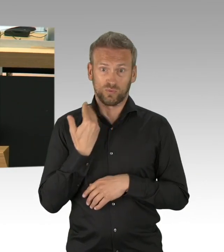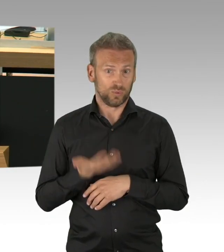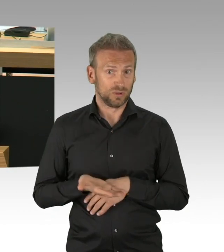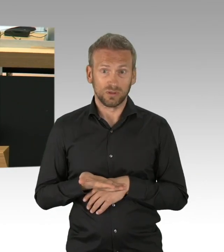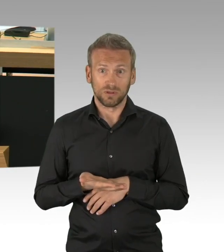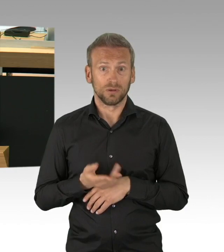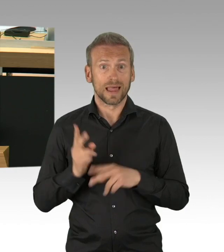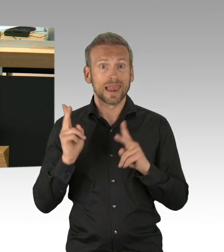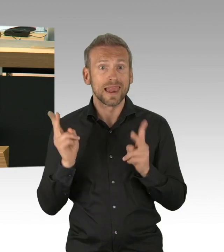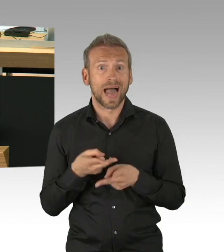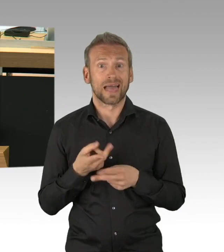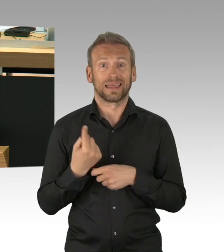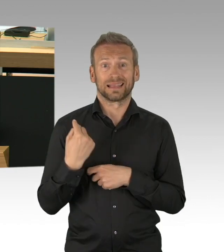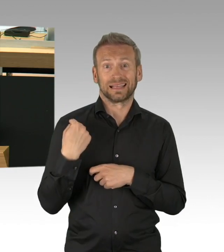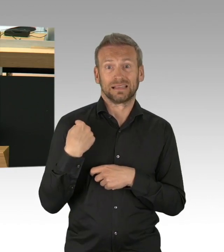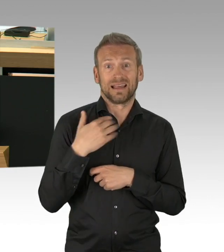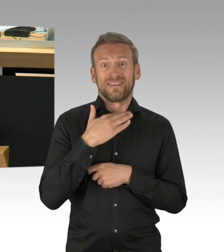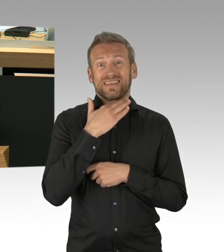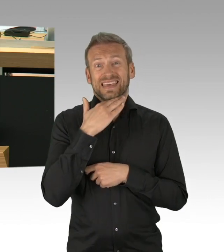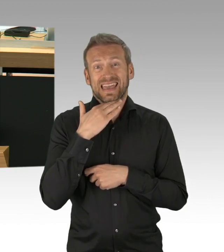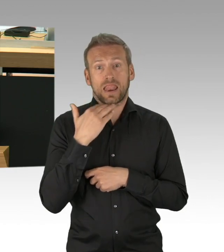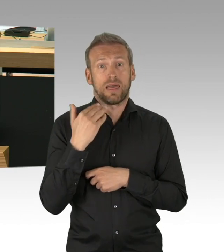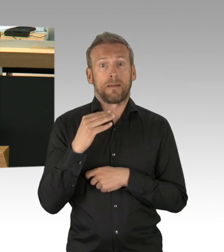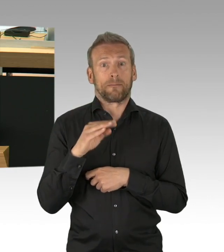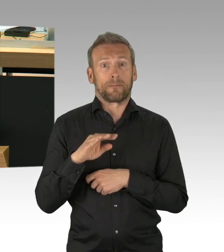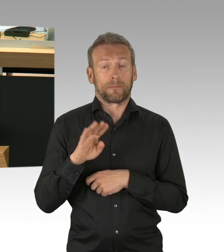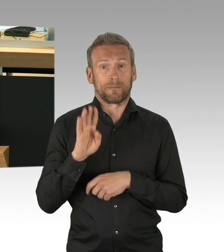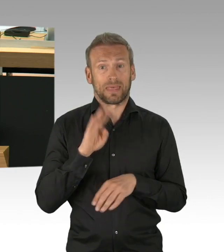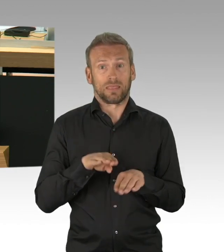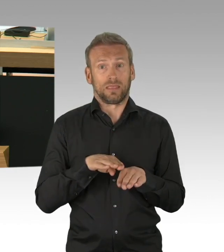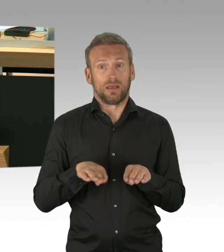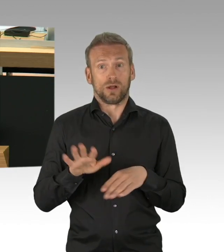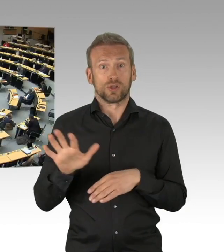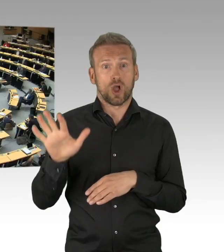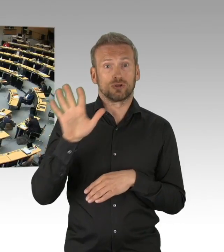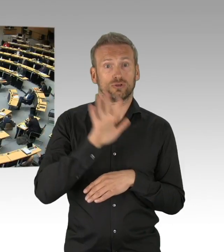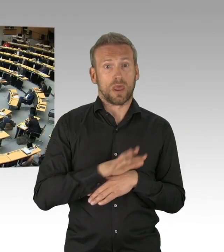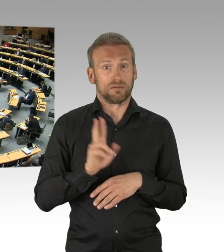und Schlaganfallpatienten, was auch tödlich enden kann, Frau Senatorin, Sie wissen wovon ich rede,